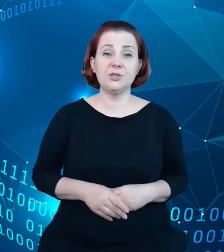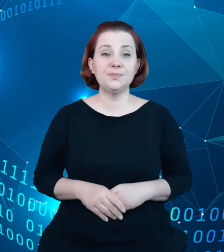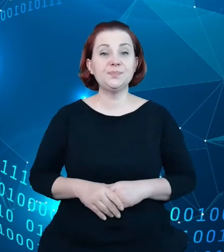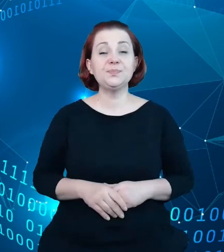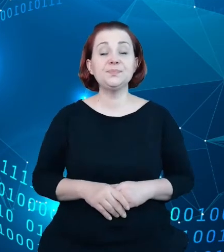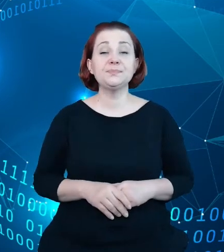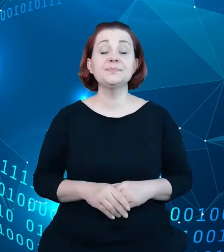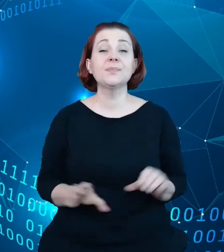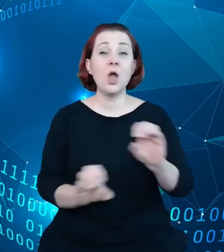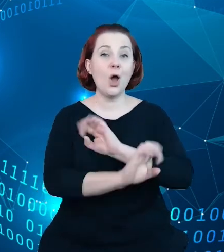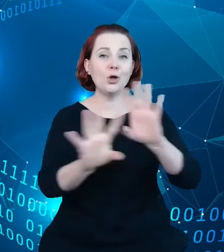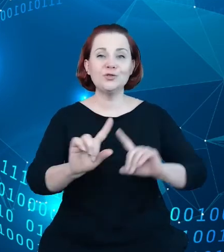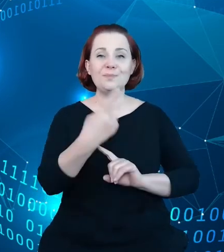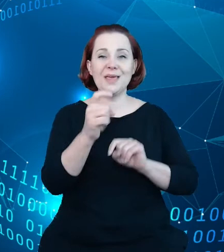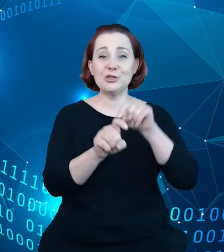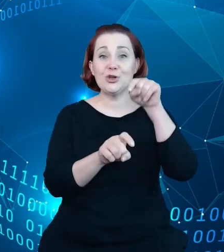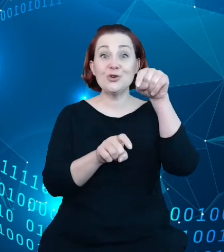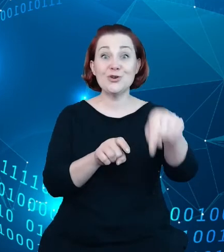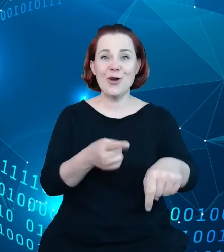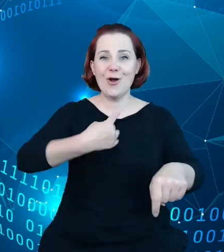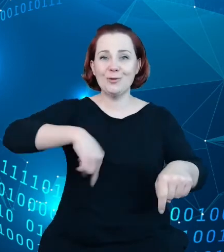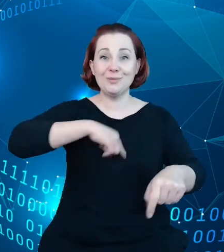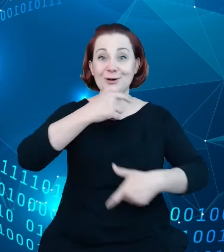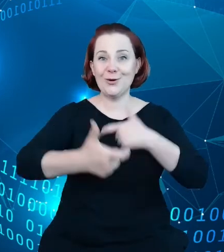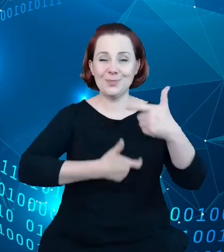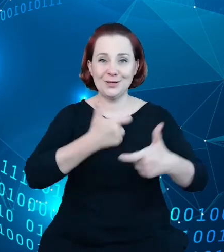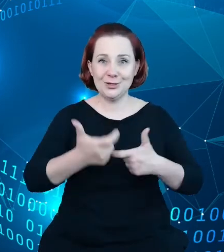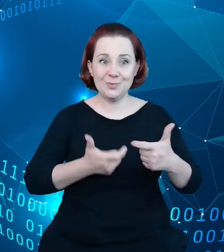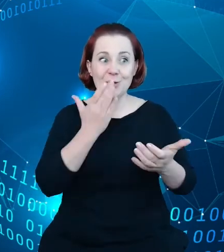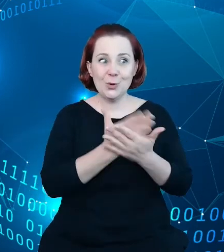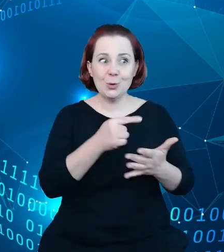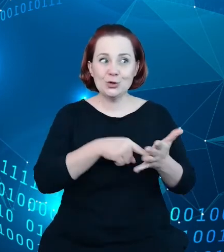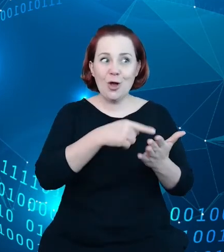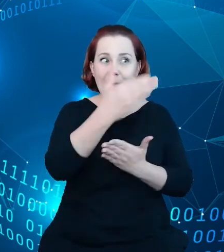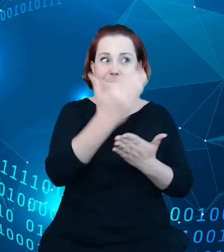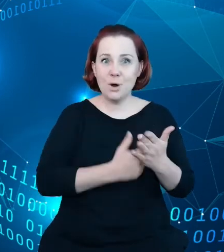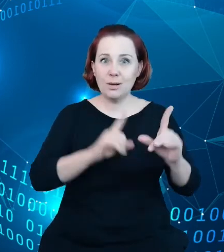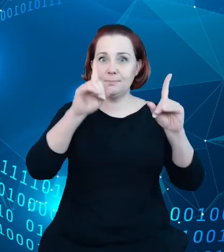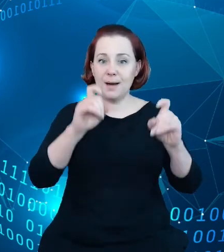krokiem, jaki żeśmy zrobili po uruchomieniu systemu była praca i to trwająca około